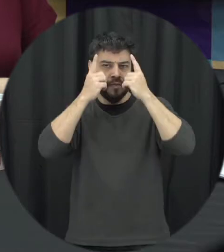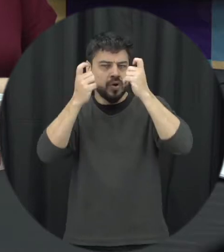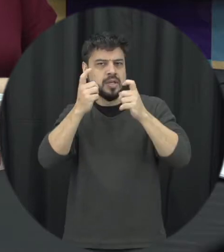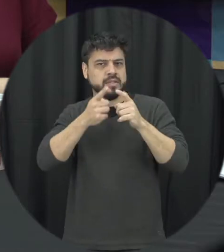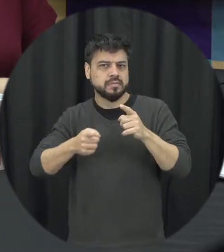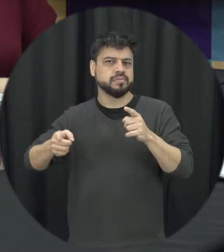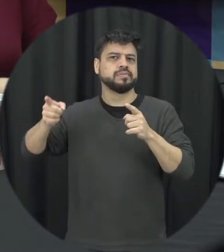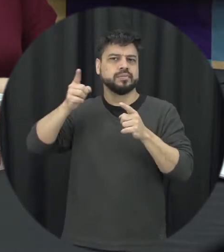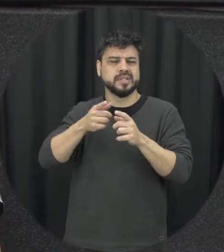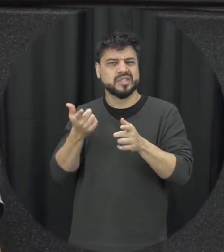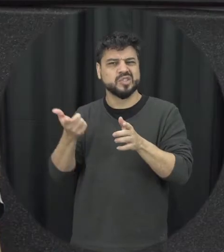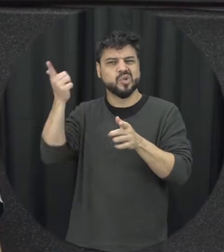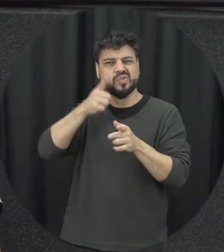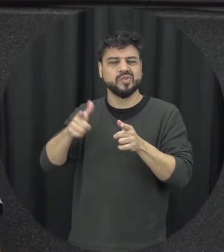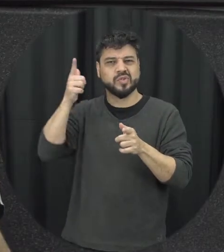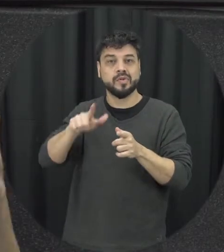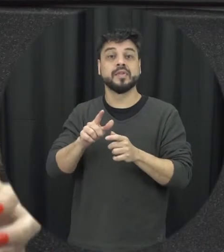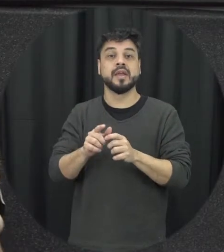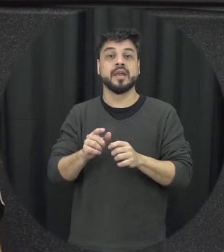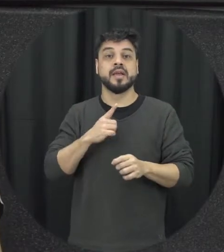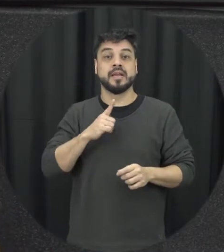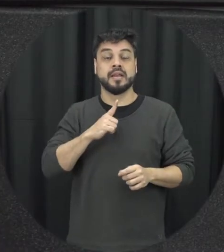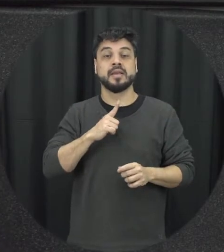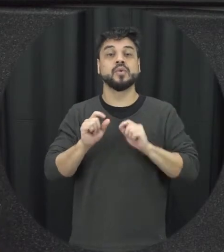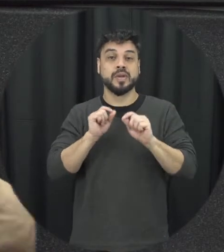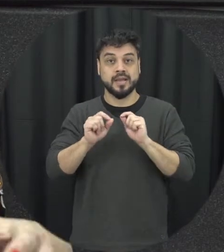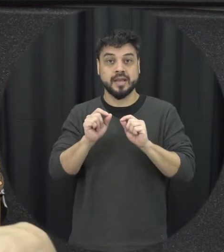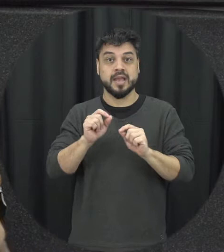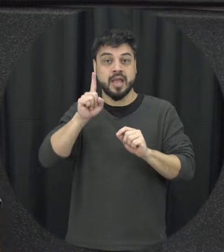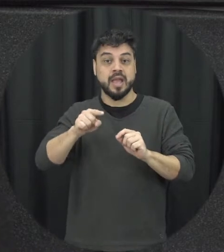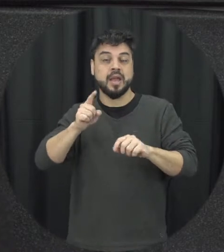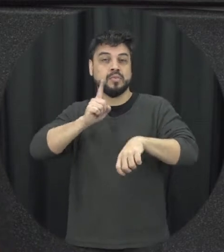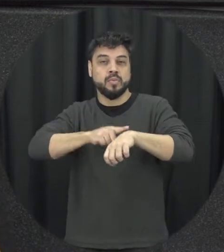que que acontece mesmo a gente dei situações de tensões no relacionamento que vão acontecendo